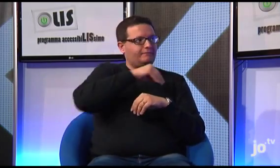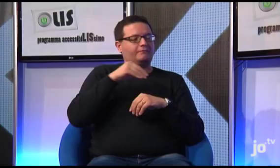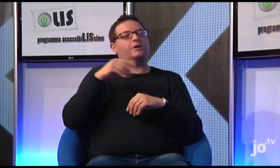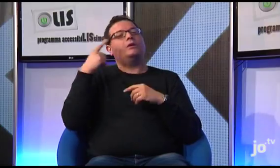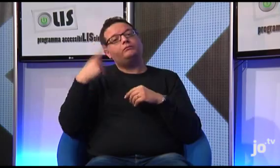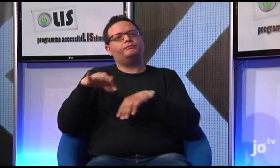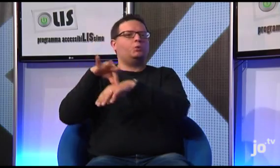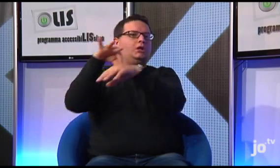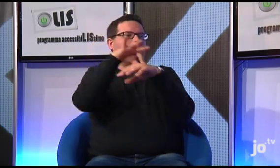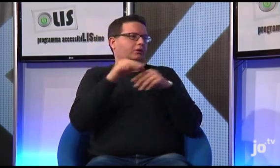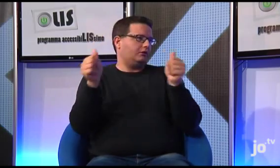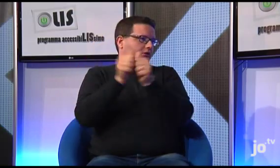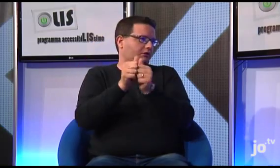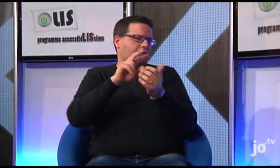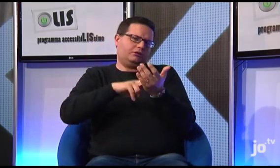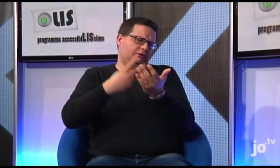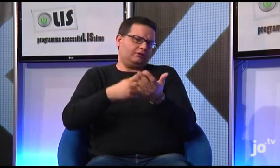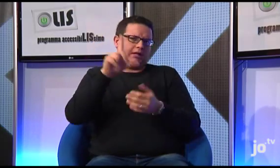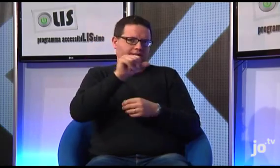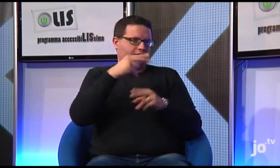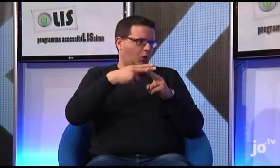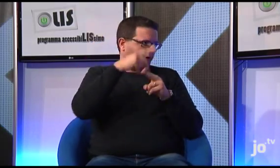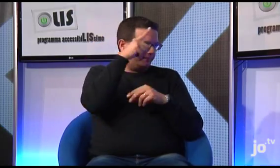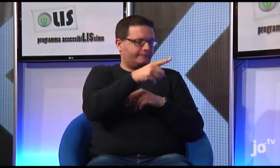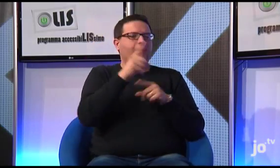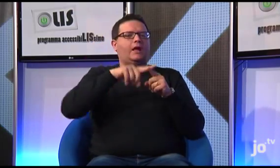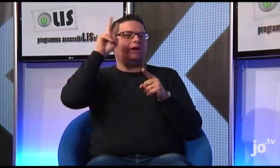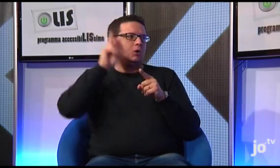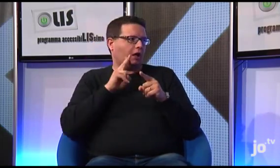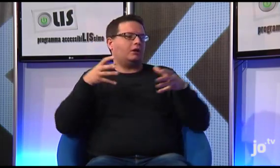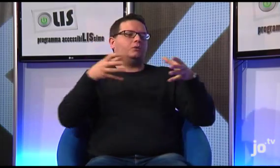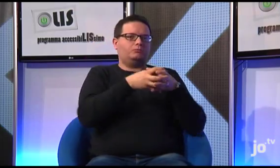con un interprete LIS di Roma, da Suor Veronica naturalmente